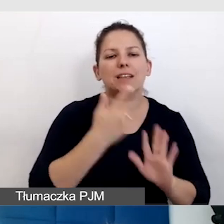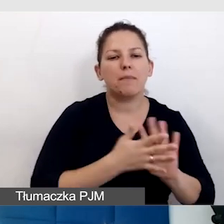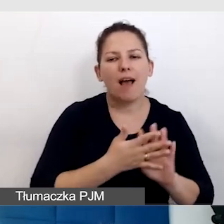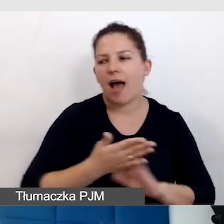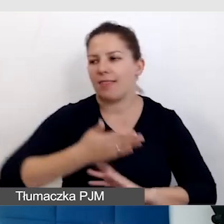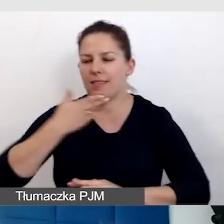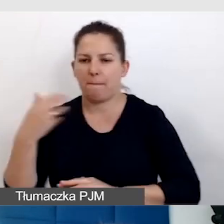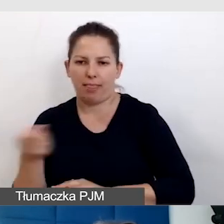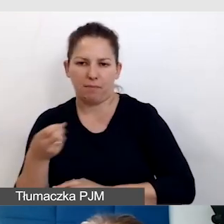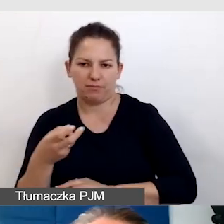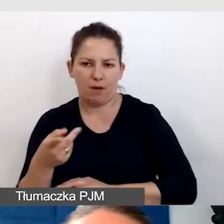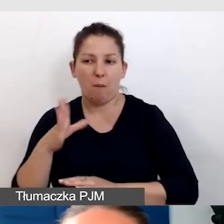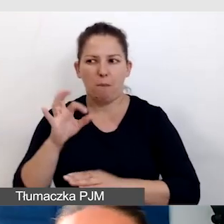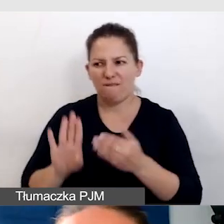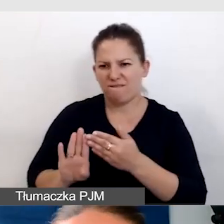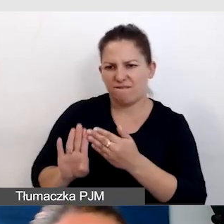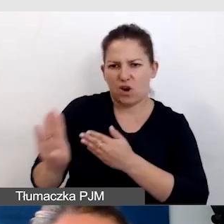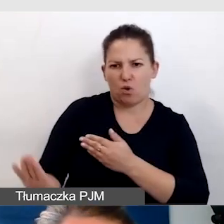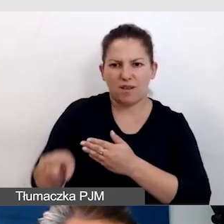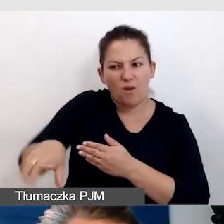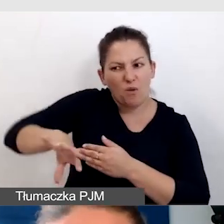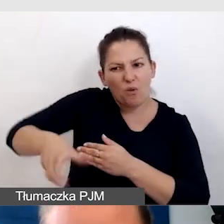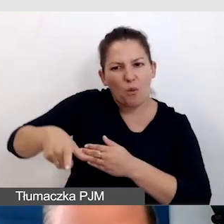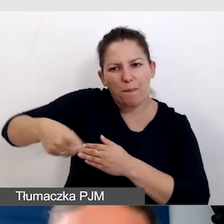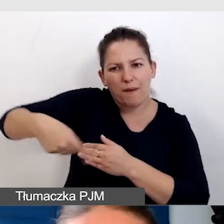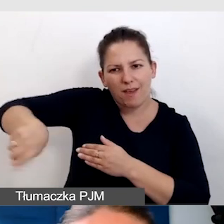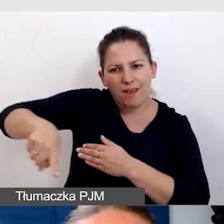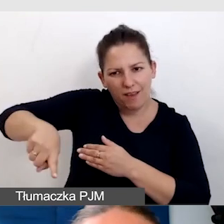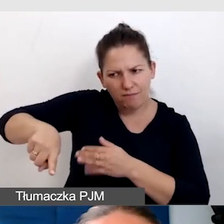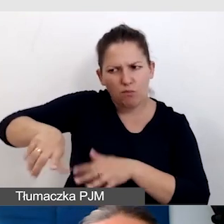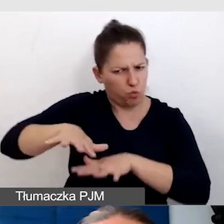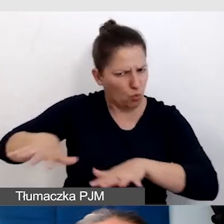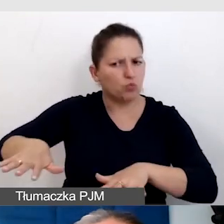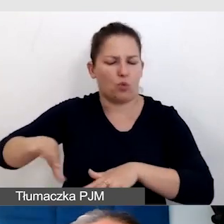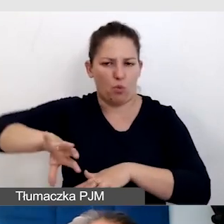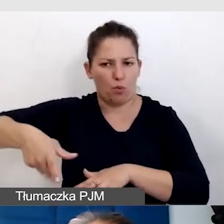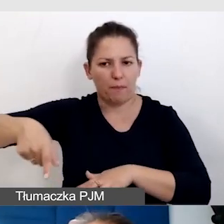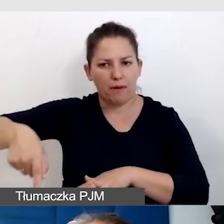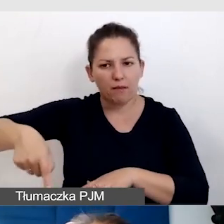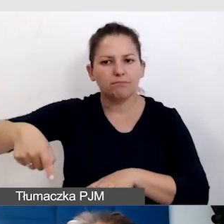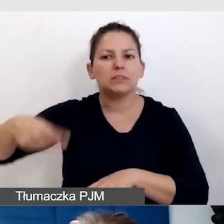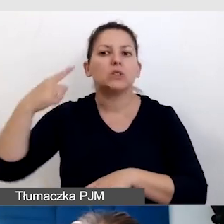Bo wykluczamy całą tę grupę, dość liczną, osób, które nie słyszą, ale nie migają.